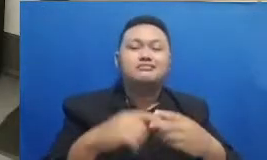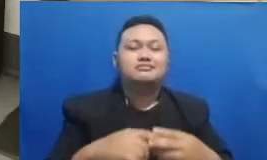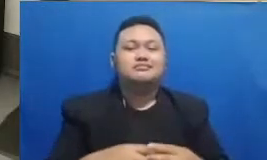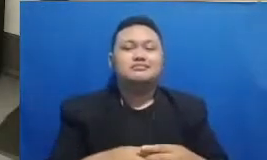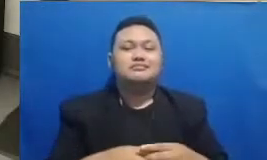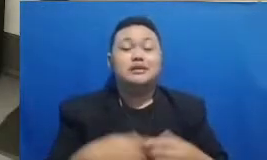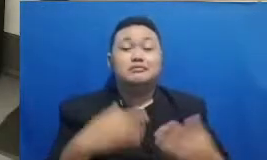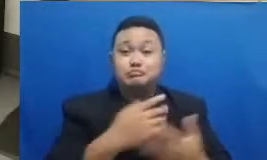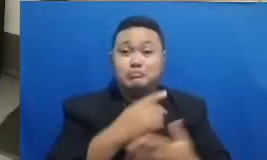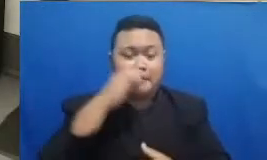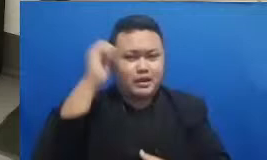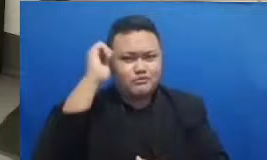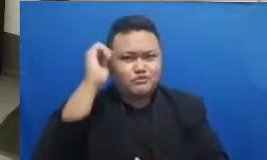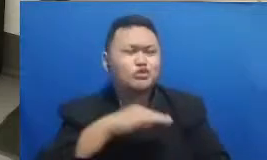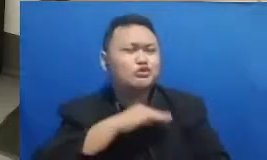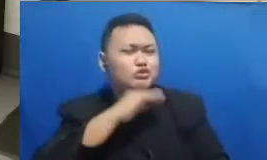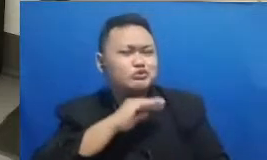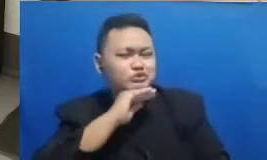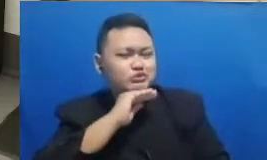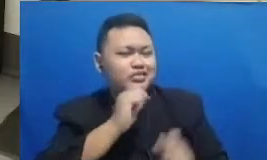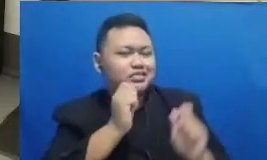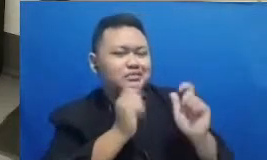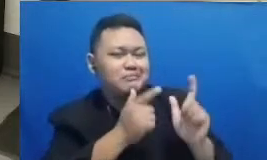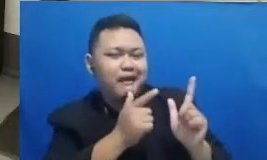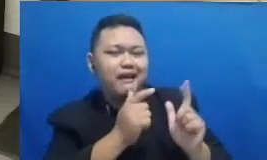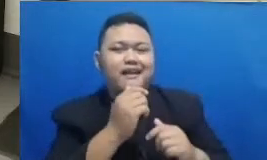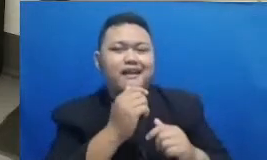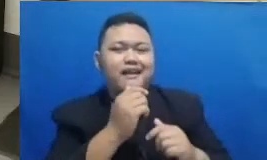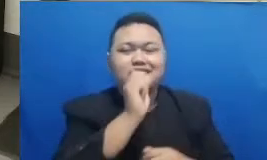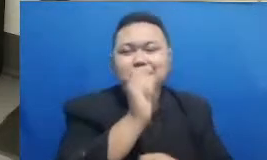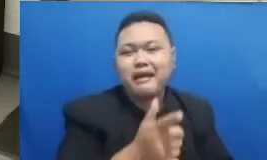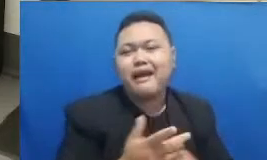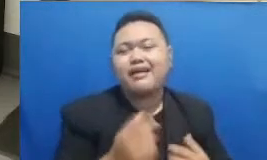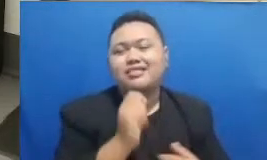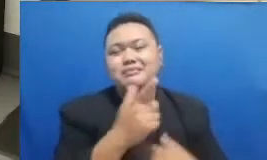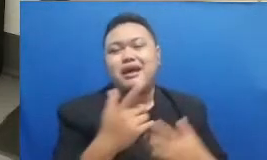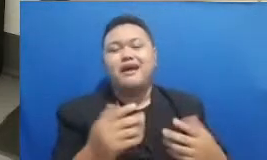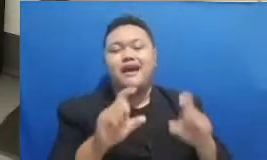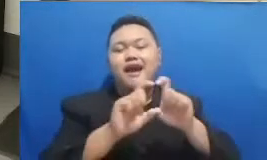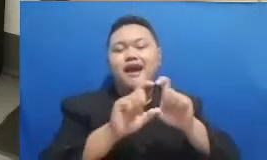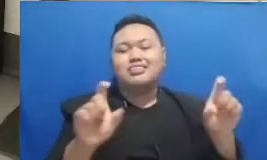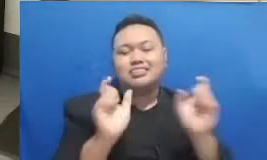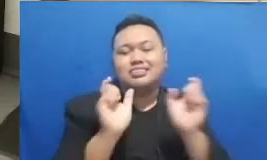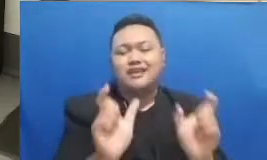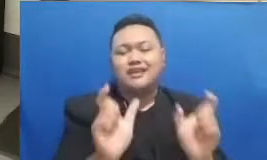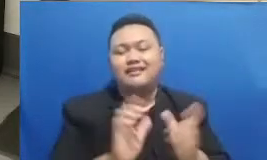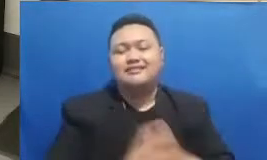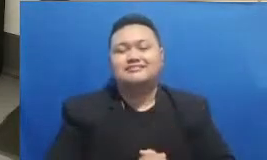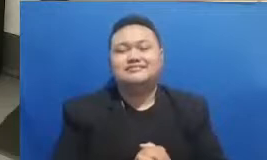harus dilakukan nih ditebak kata ini kemud ian nanti bisa langsung diberikan jawabannya di